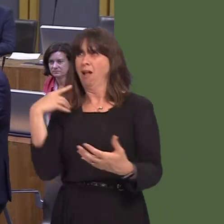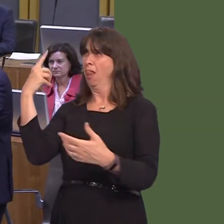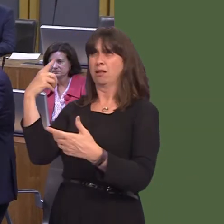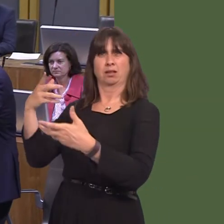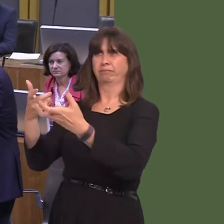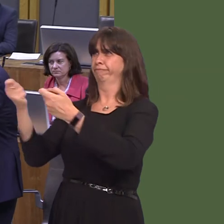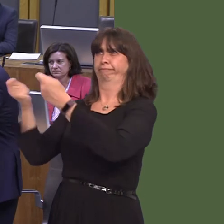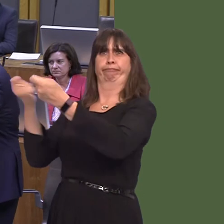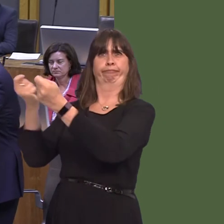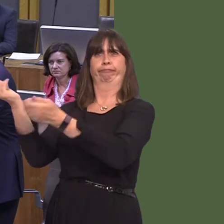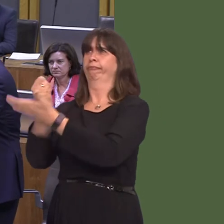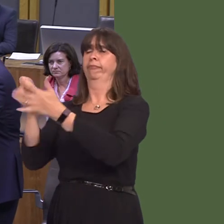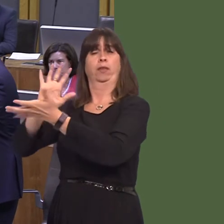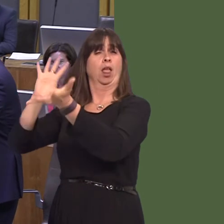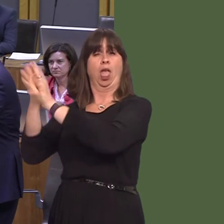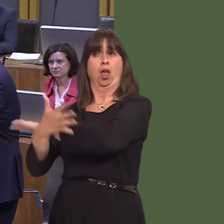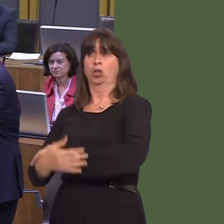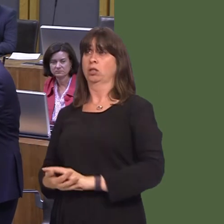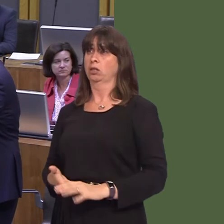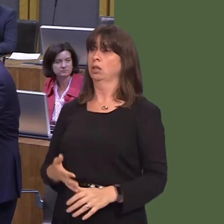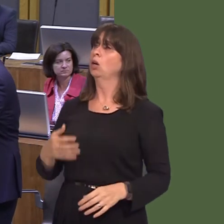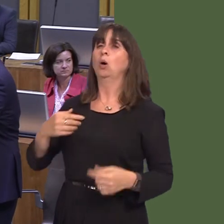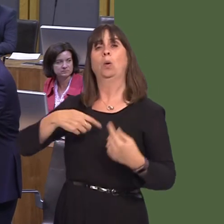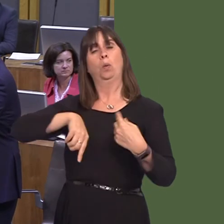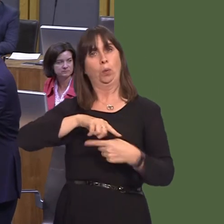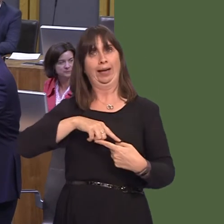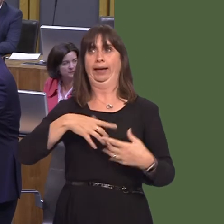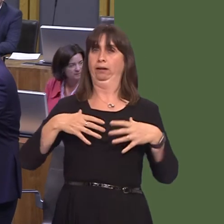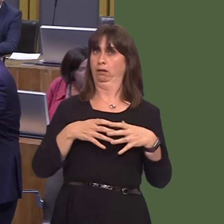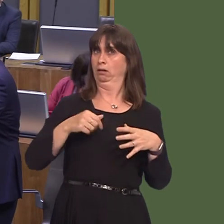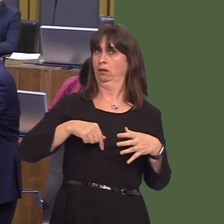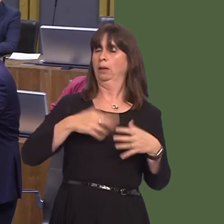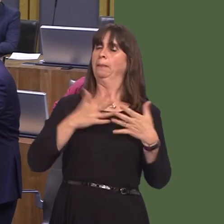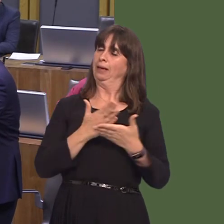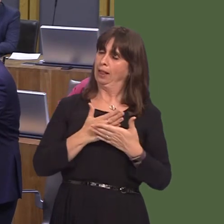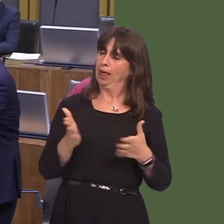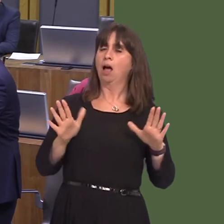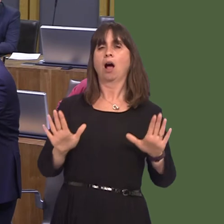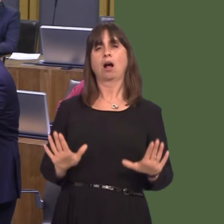interest for this chaos to continue. So, we've made the point, rationally and calmly, that